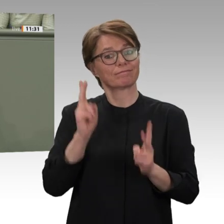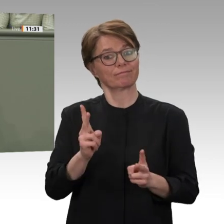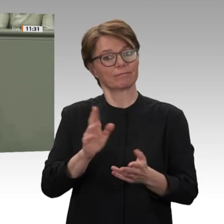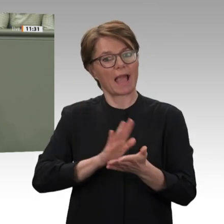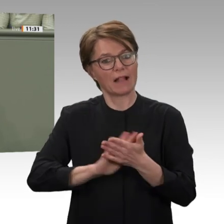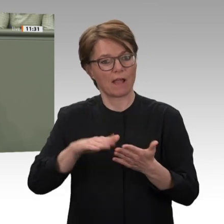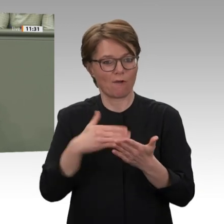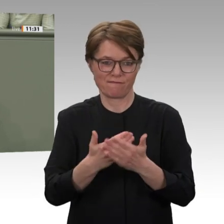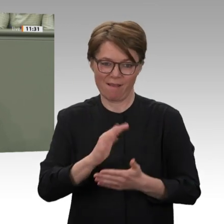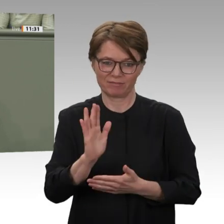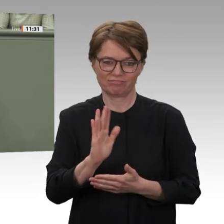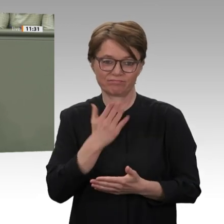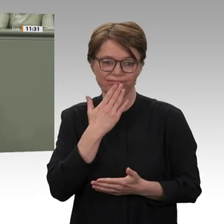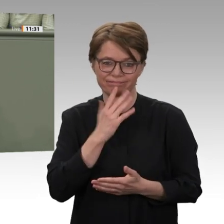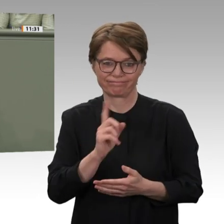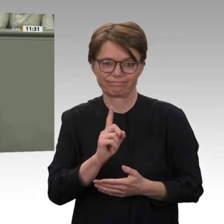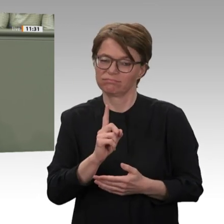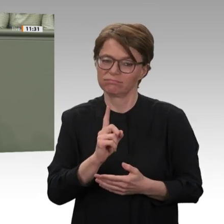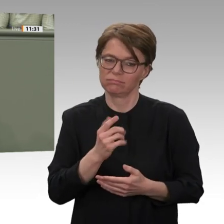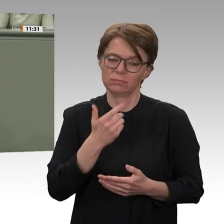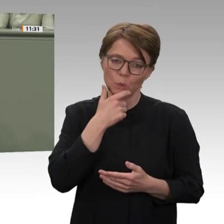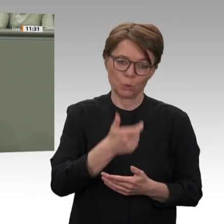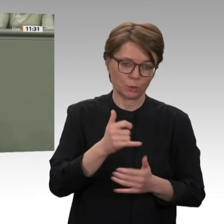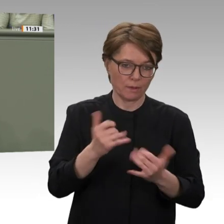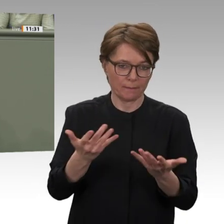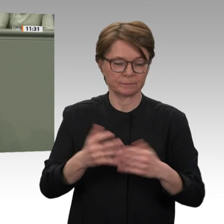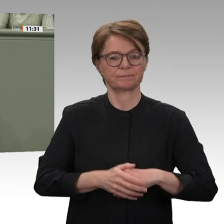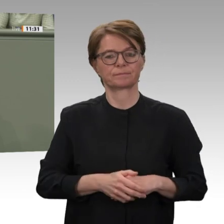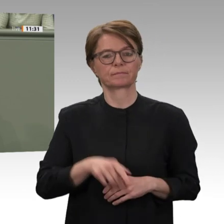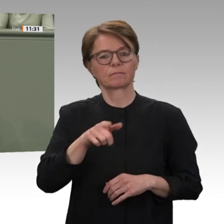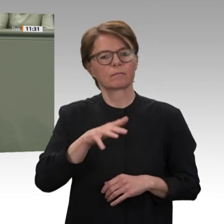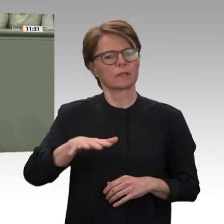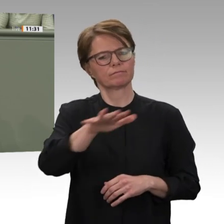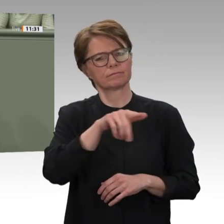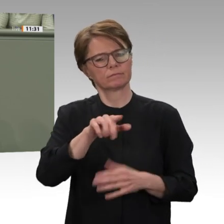anders als die Vorgängerregierung ausdrücklich um eine Verlängerung der